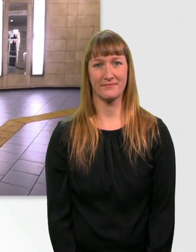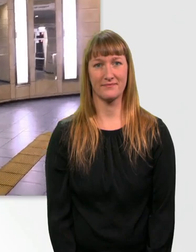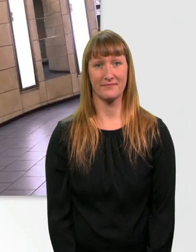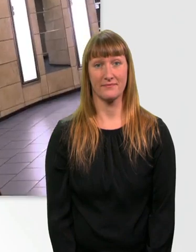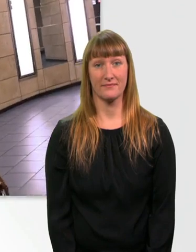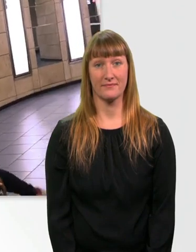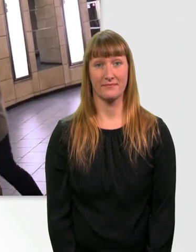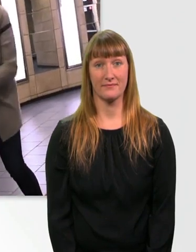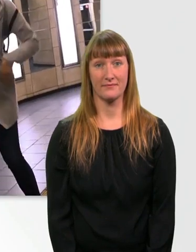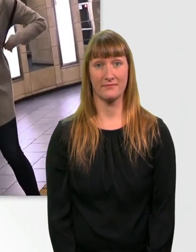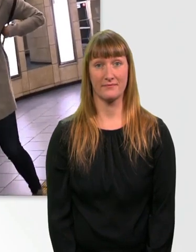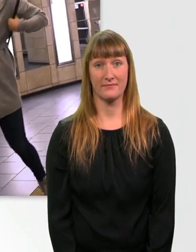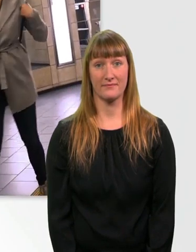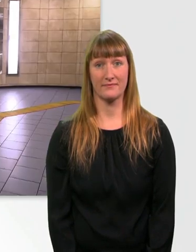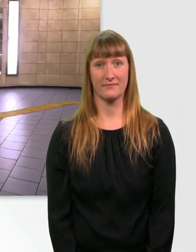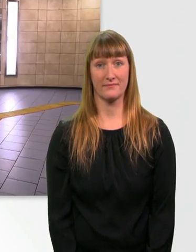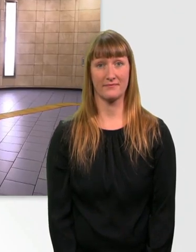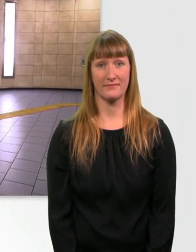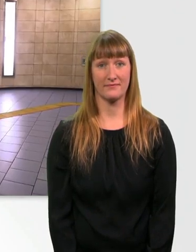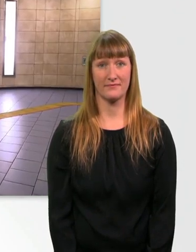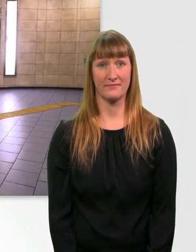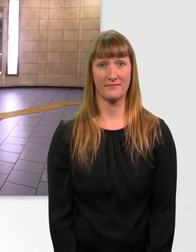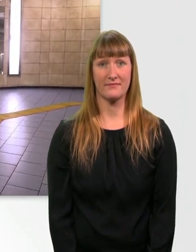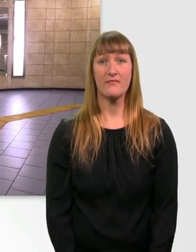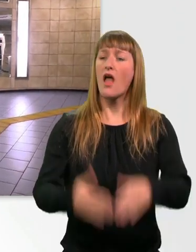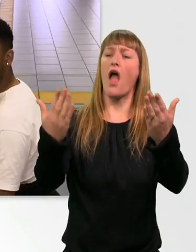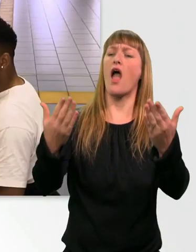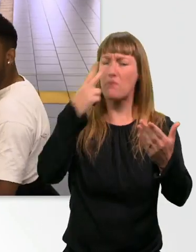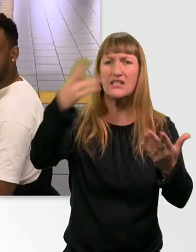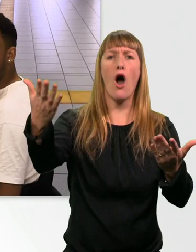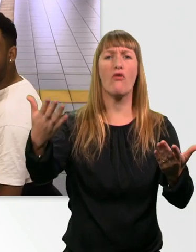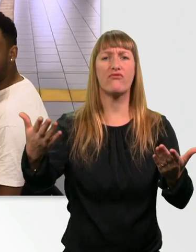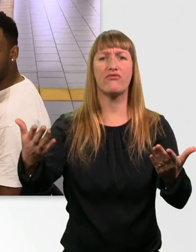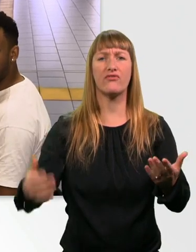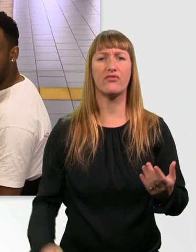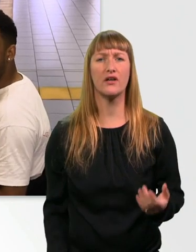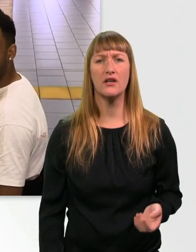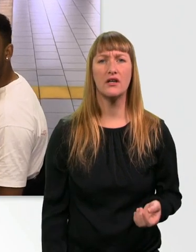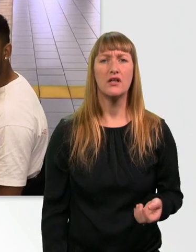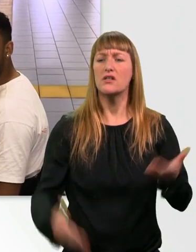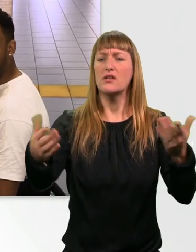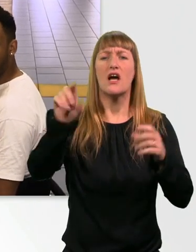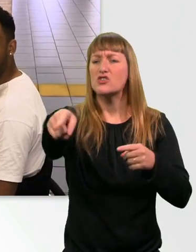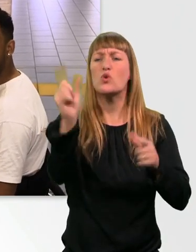Oh. Pass doch mal auf, Mensch. Du rempelst mich hier einfach an. Hast du keine Augen im Kopf oder was?